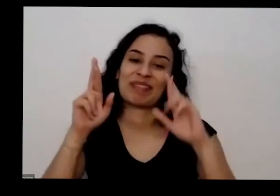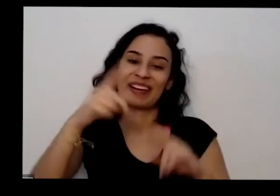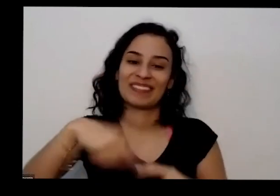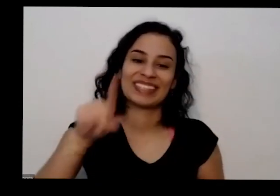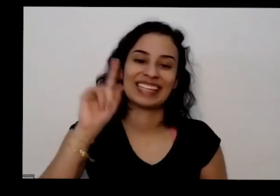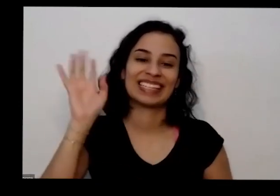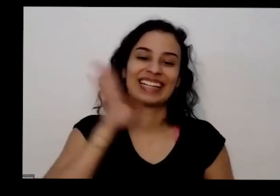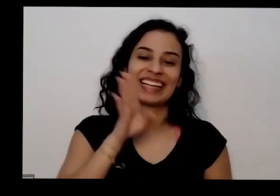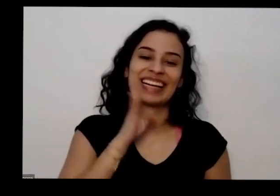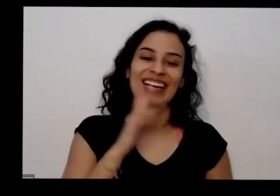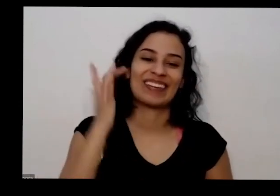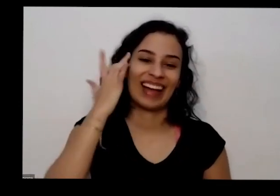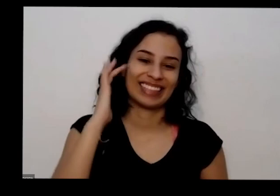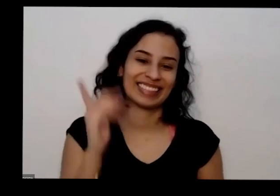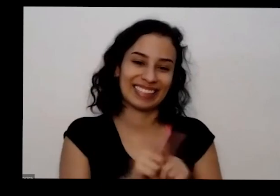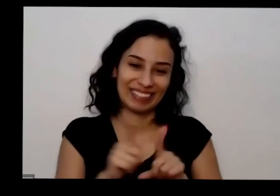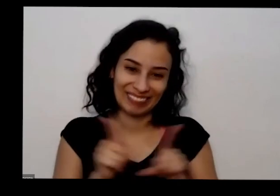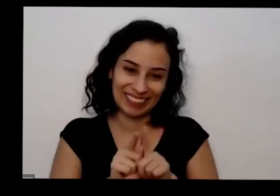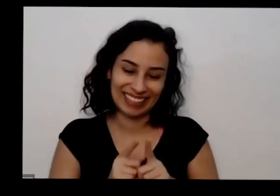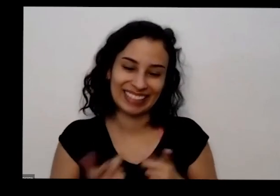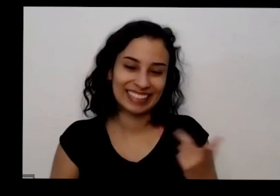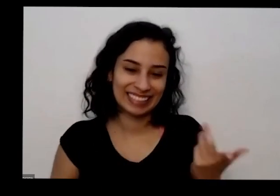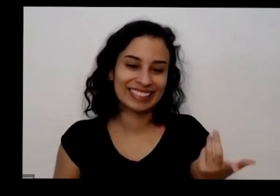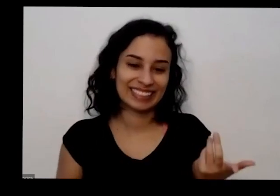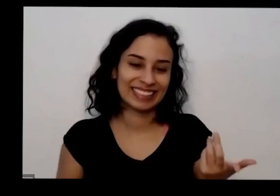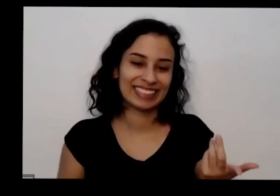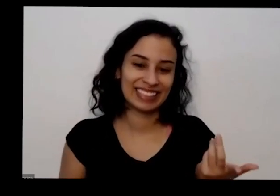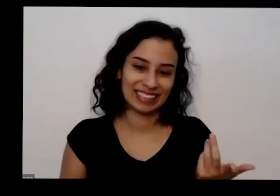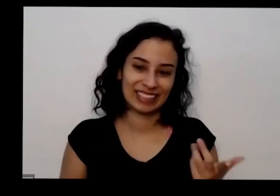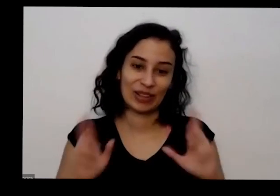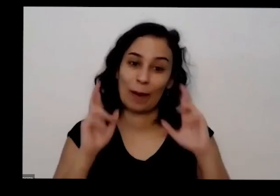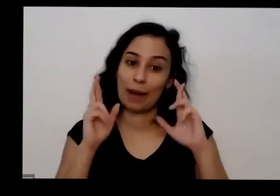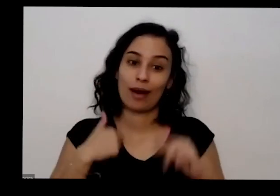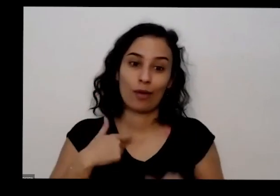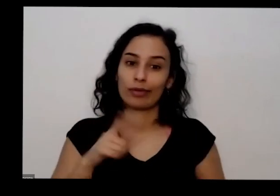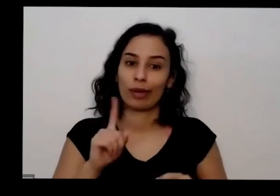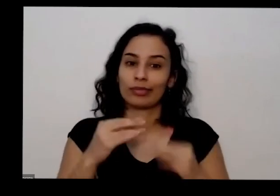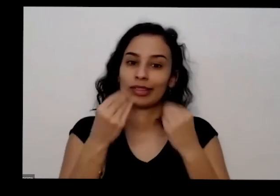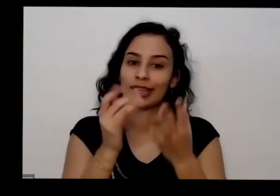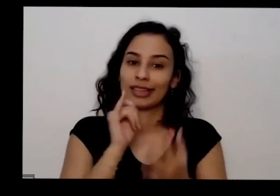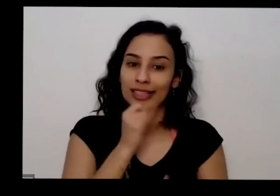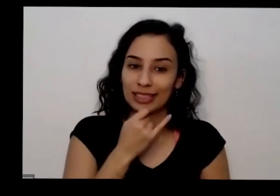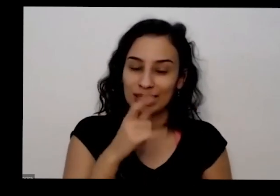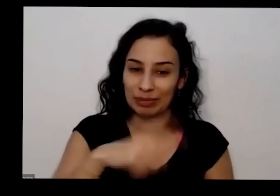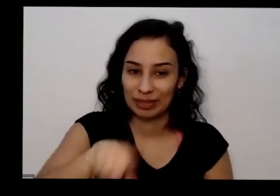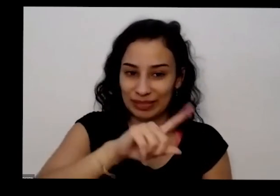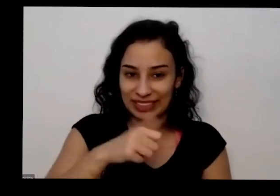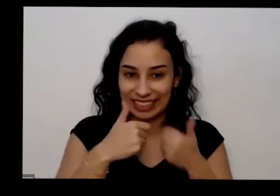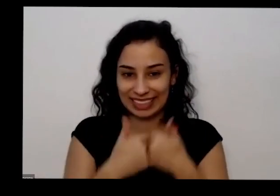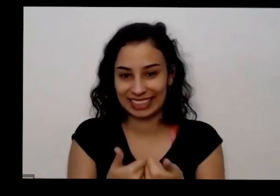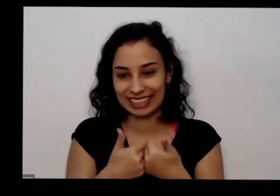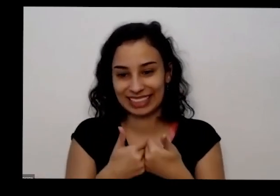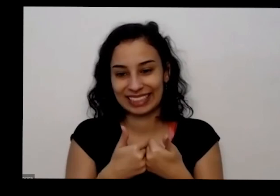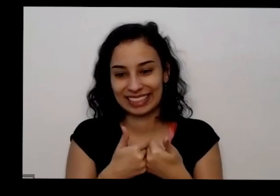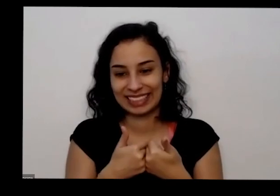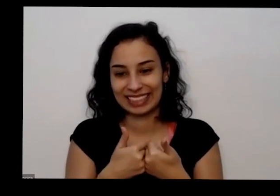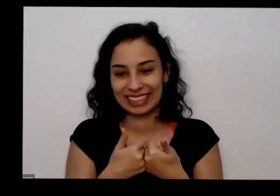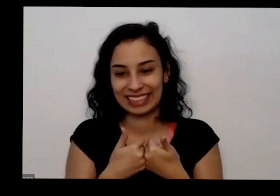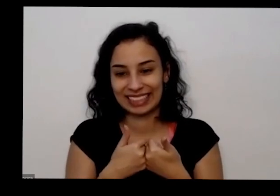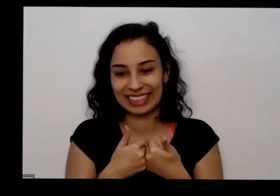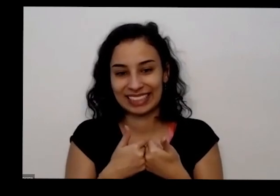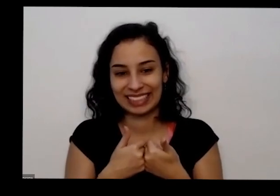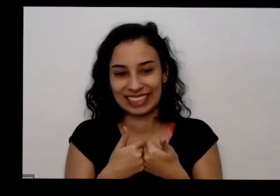para mim também que eu não tenha Decepcionado esse tudo bom e eu estou de botando hoje não